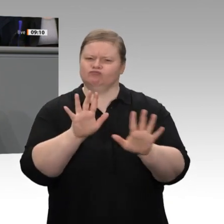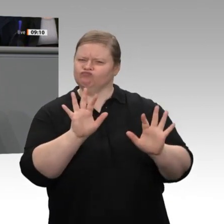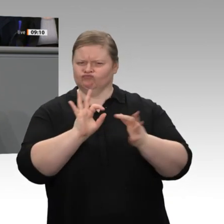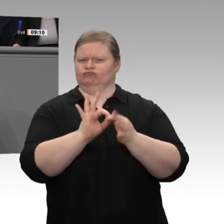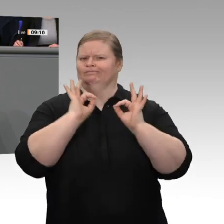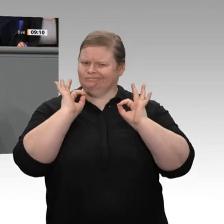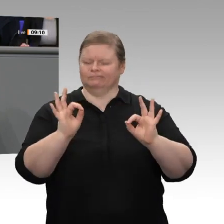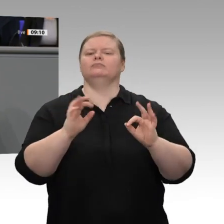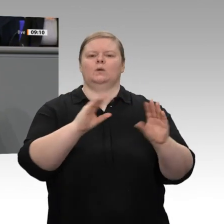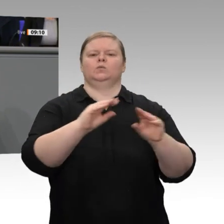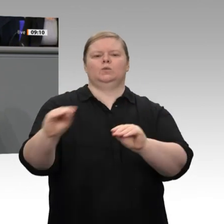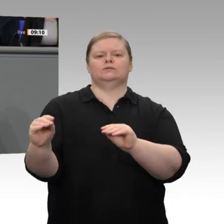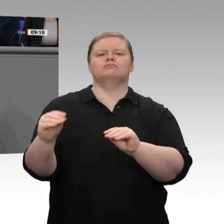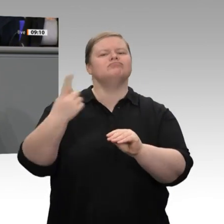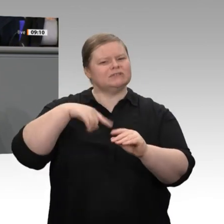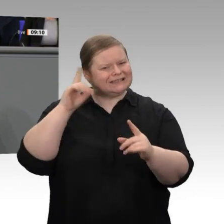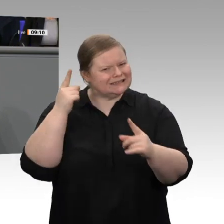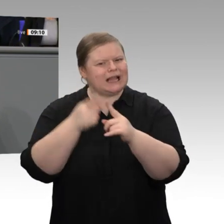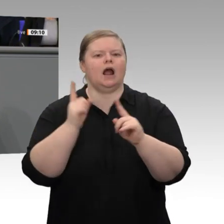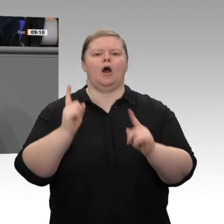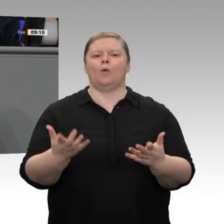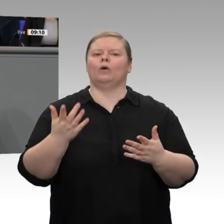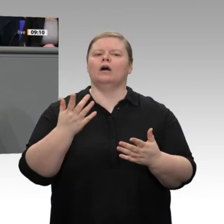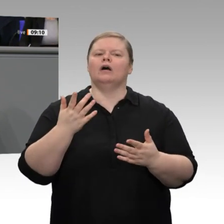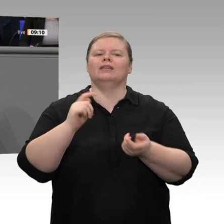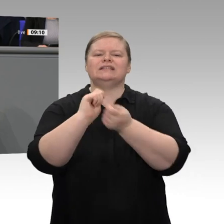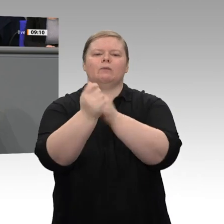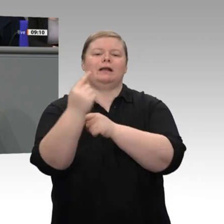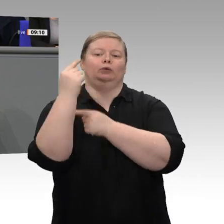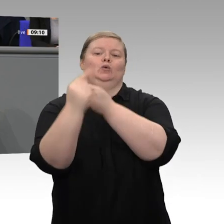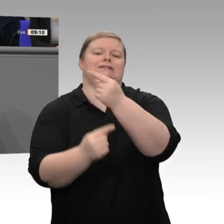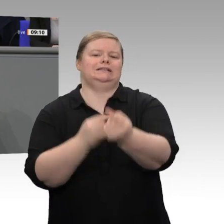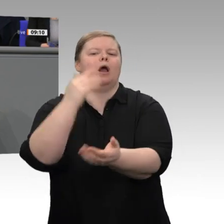all diesen Revieren mehr und gute Arbeitsplätze bestehen und entstehen, als es heute der